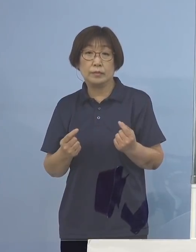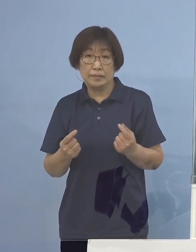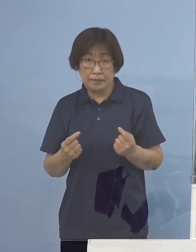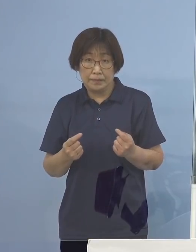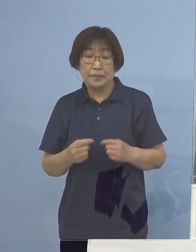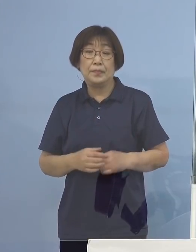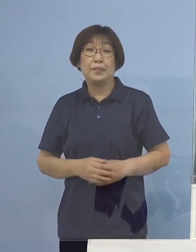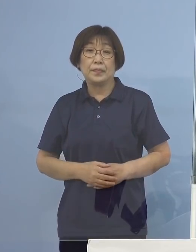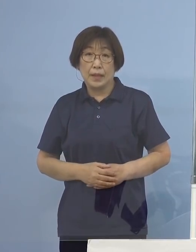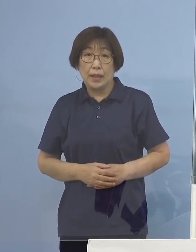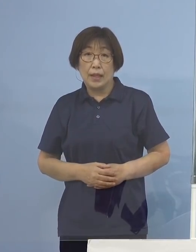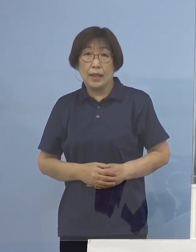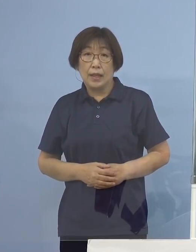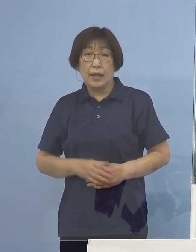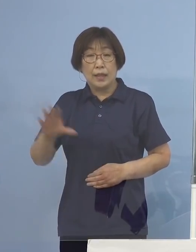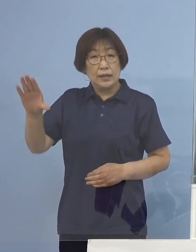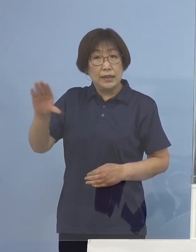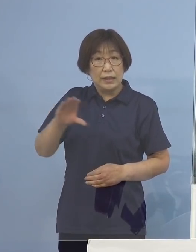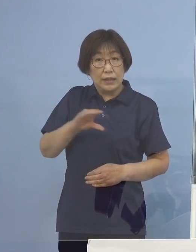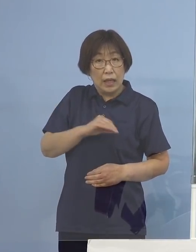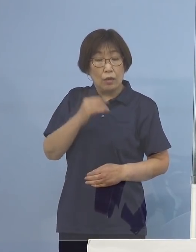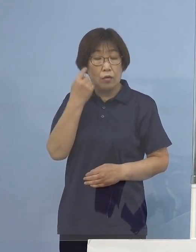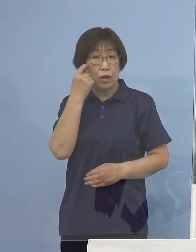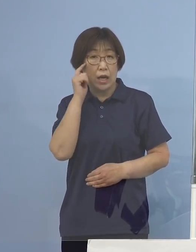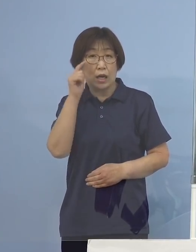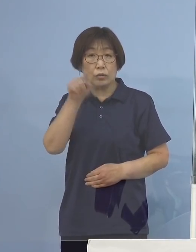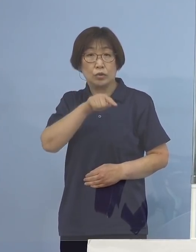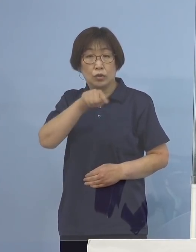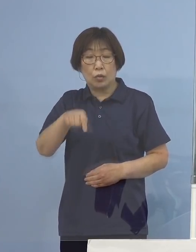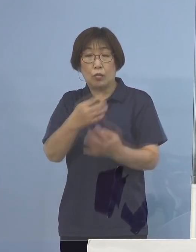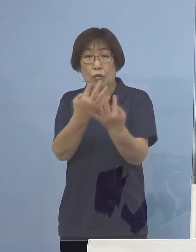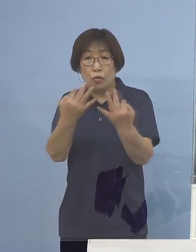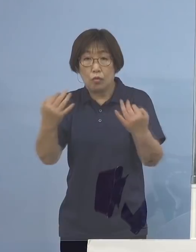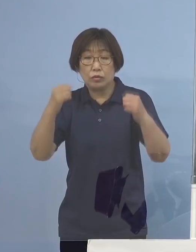帰省を検討される方も 多くおられるかと思います